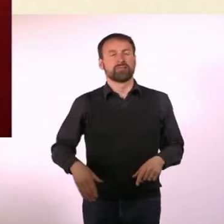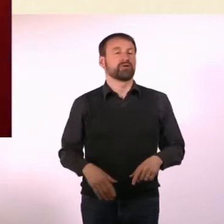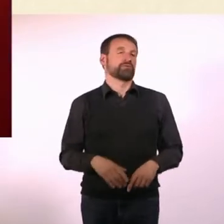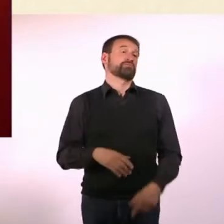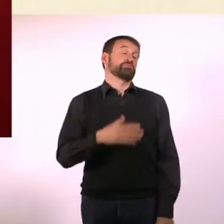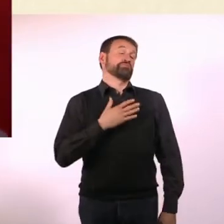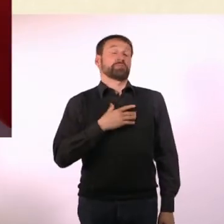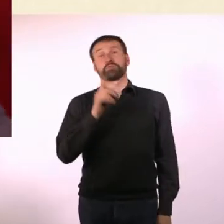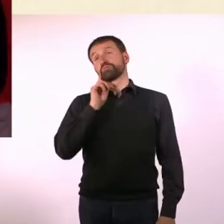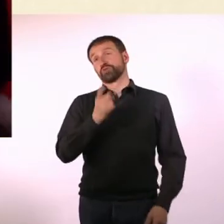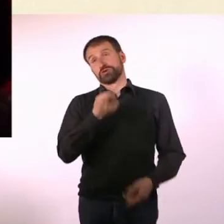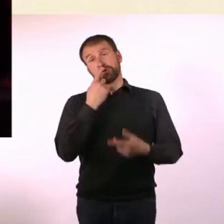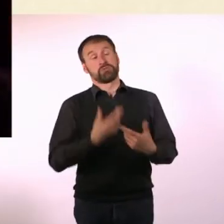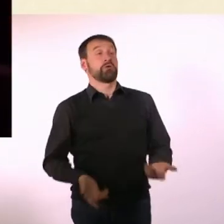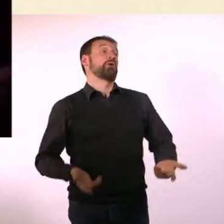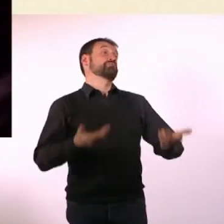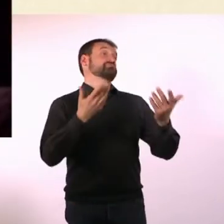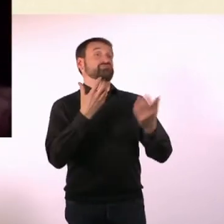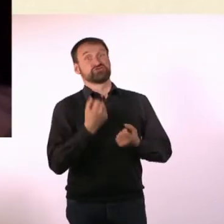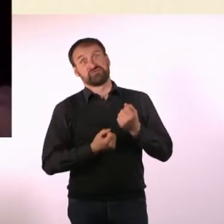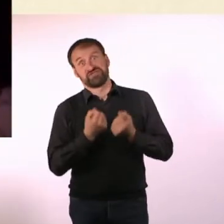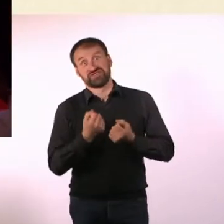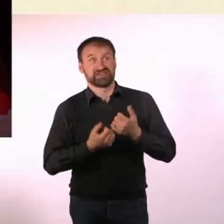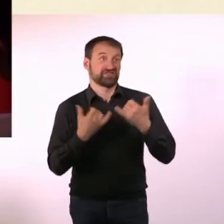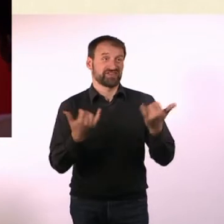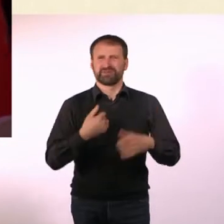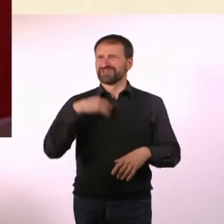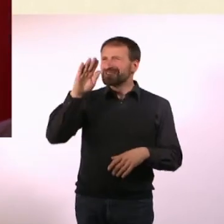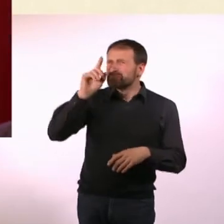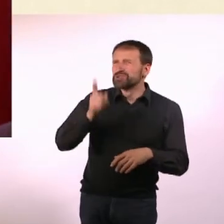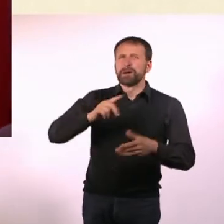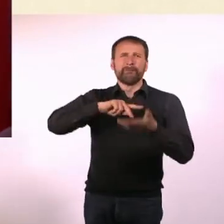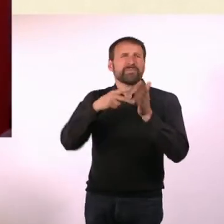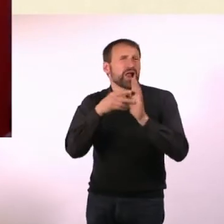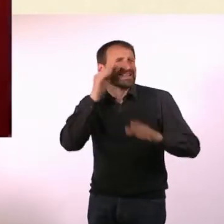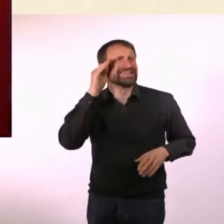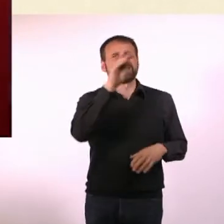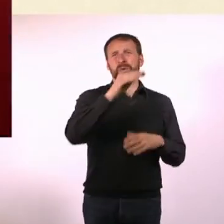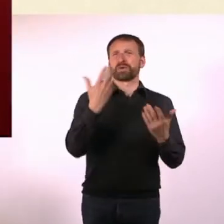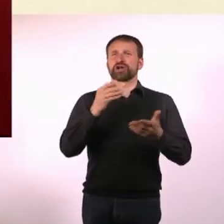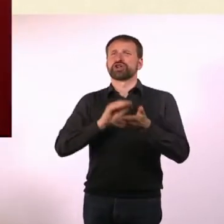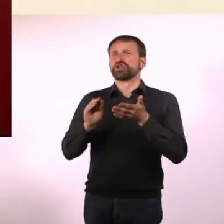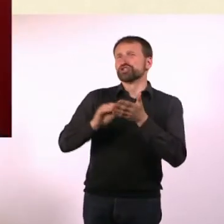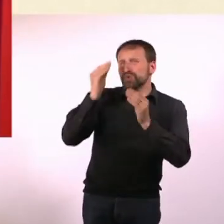Meine Mutter hat gesagt: Nun gut, aber das ist jetzt schwierig. Und ich habe gesagt: Kann ich da nicht zur Politik gehen oder so was?